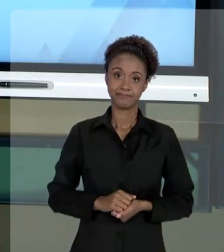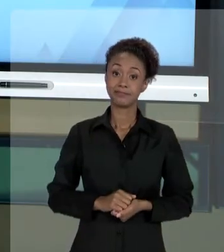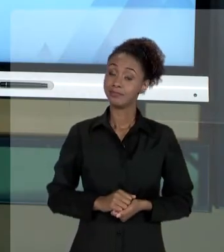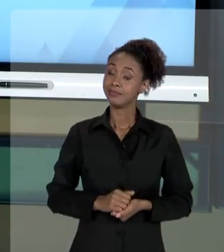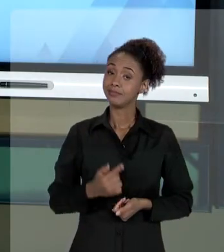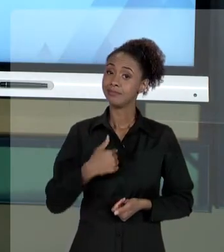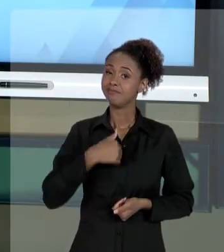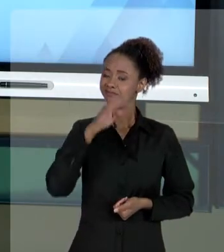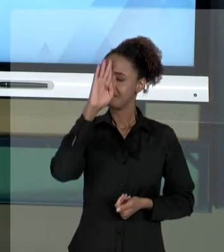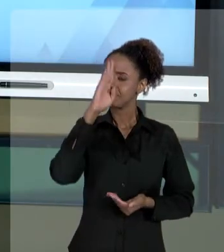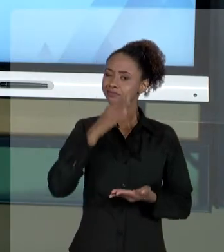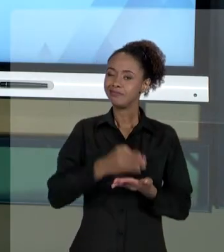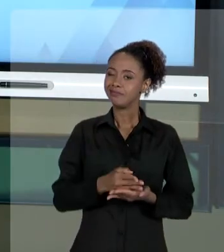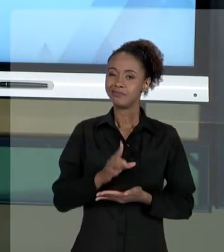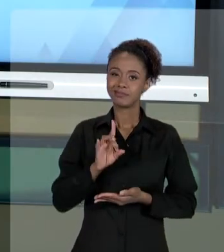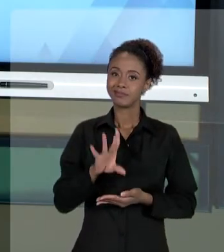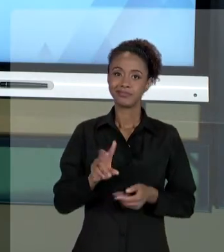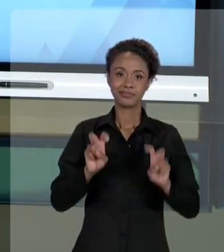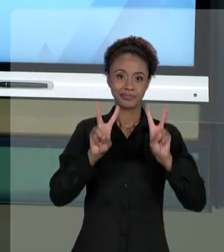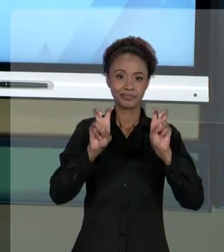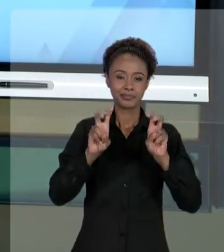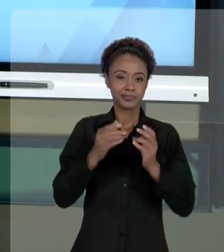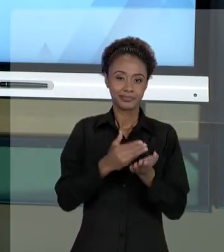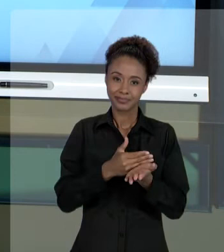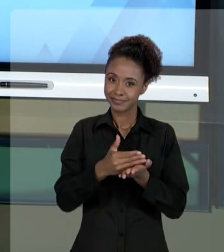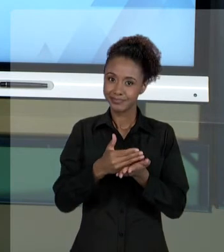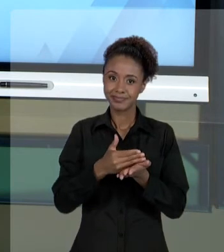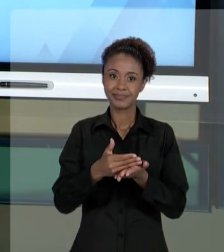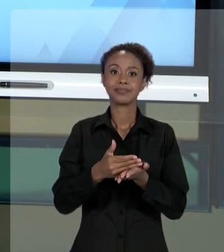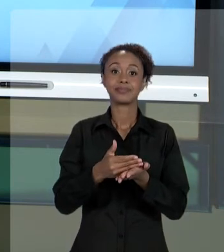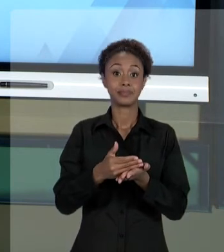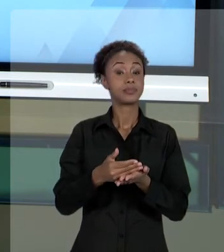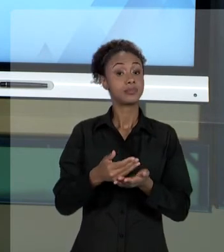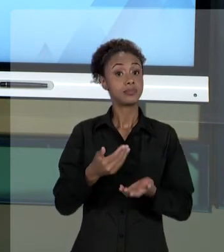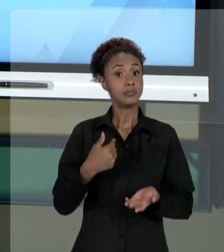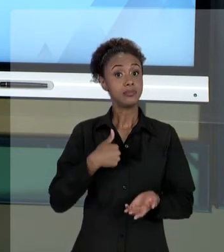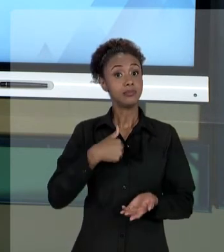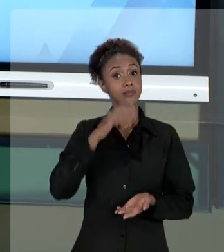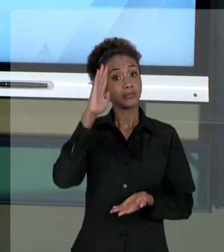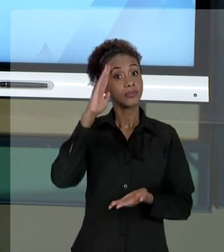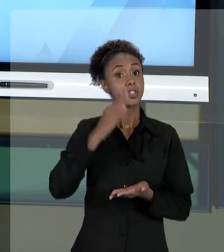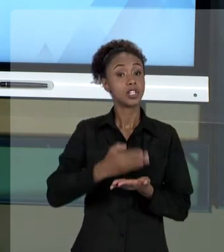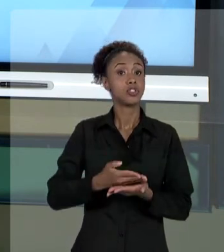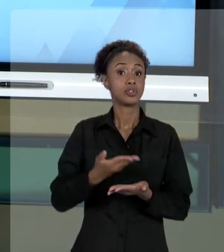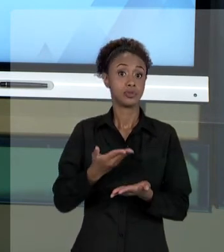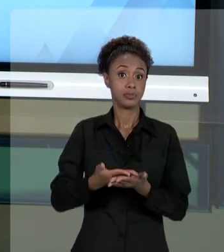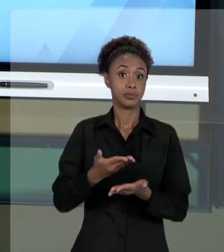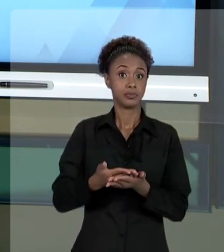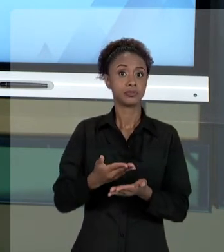INTRODUÇÃO AO ASSUNTO. ADIANTAMOS UMA PARTE DO ESTUDO QUE SERÁ COMPLEMENTADO COM OS TEXTOS QUE